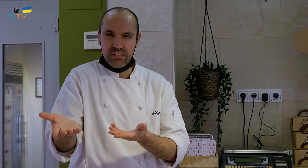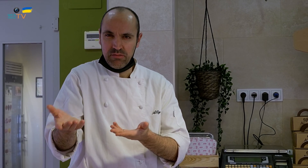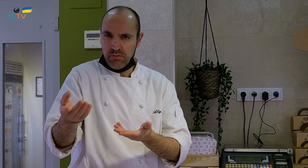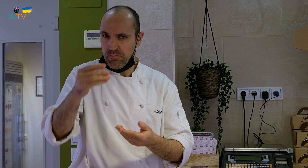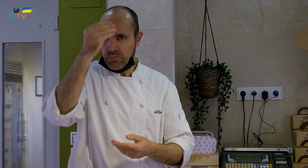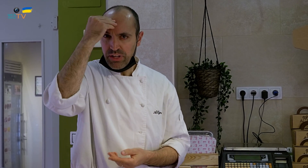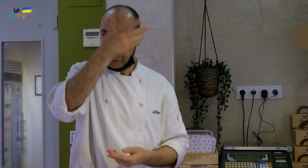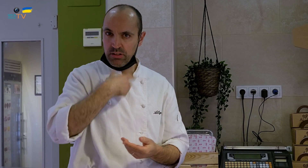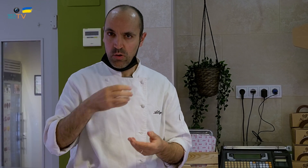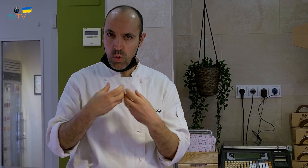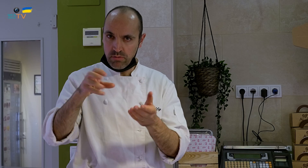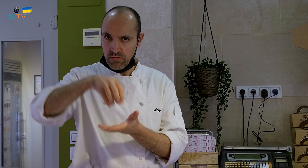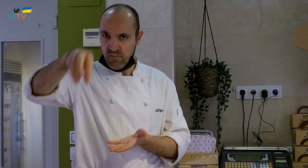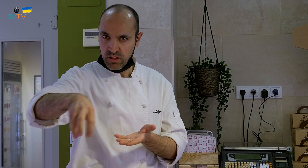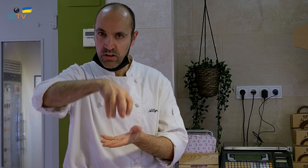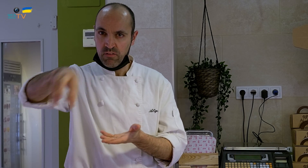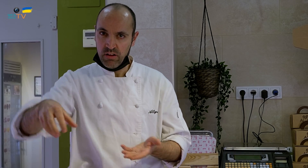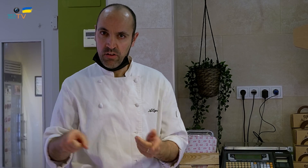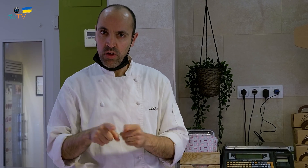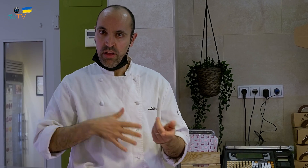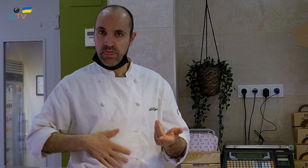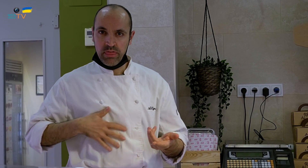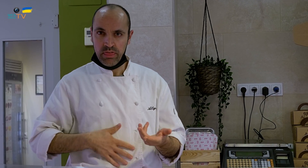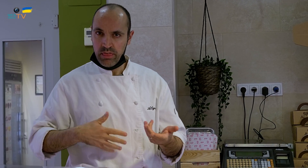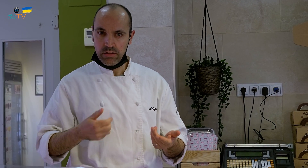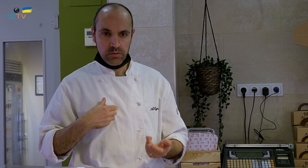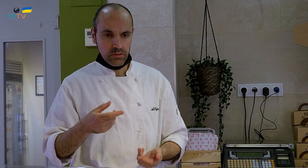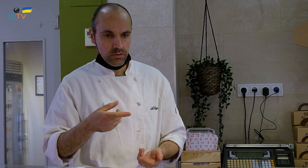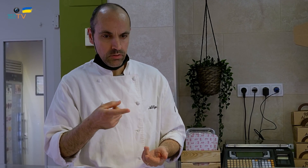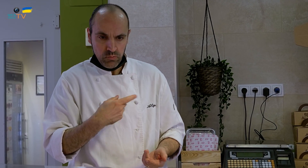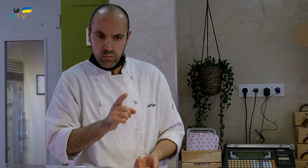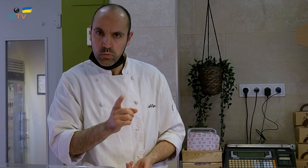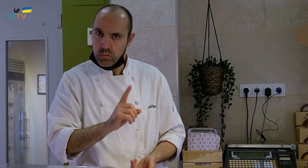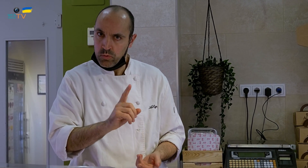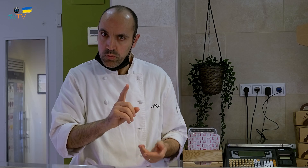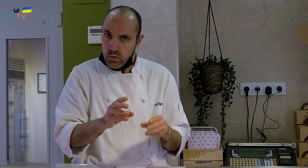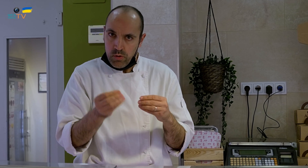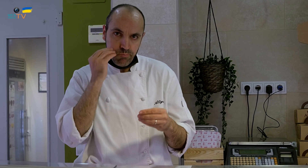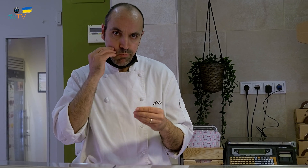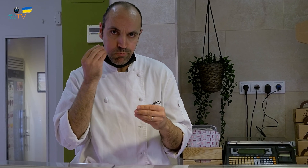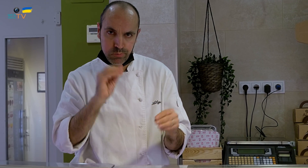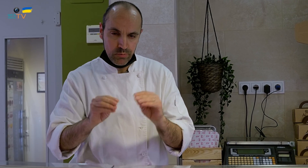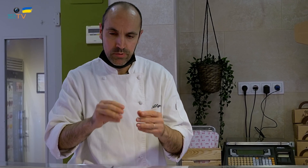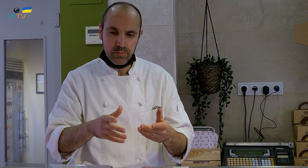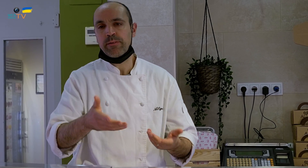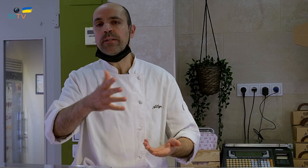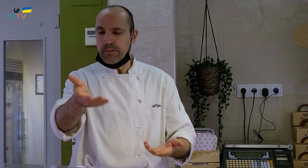Él creía que poníamos un huevo así y que ya estaba el postre hecho, de una manera cómoda. Le dije que no era un huevo de verdad,